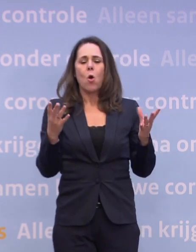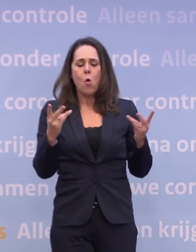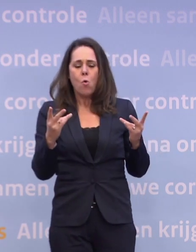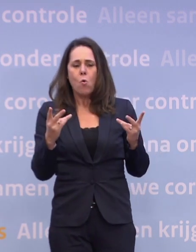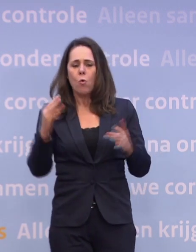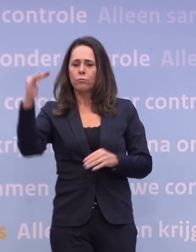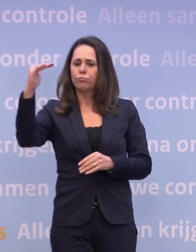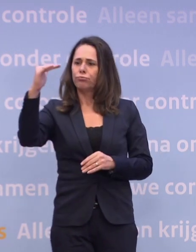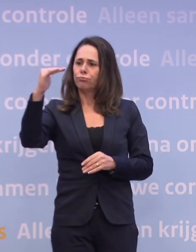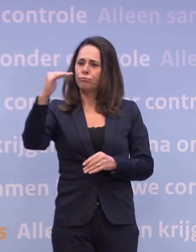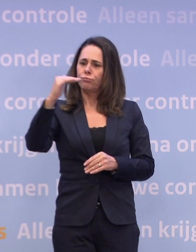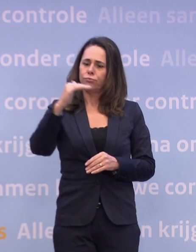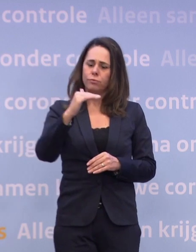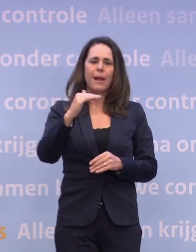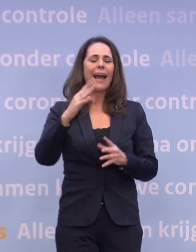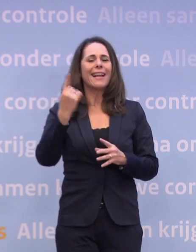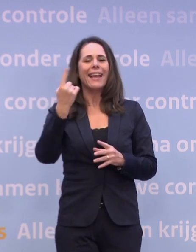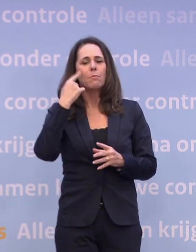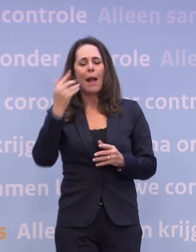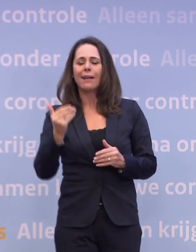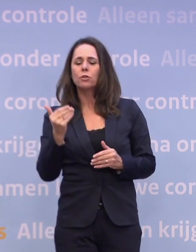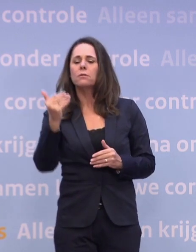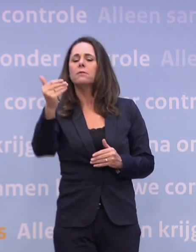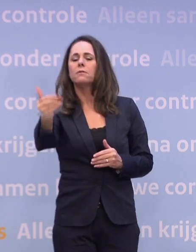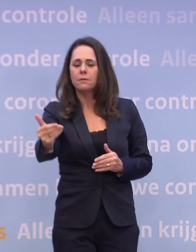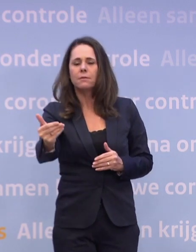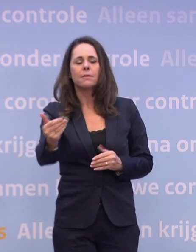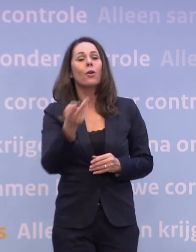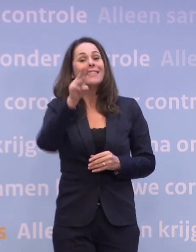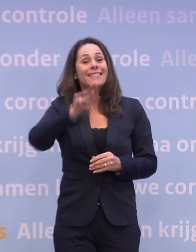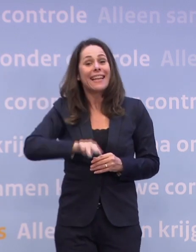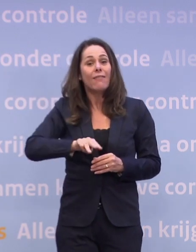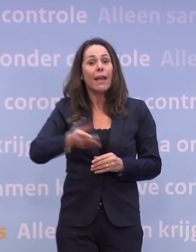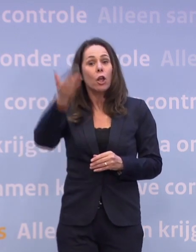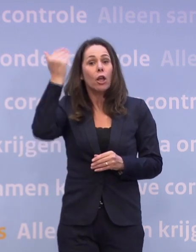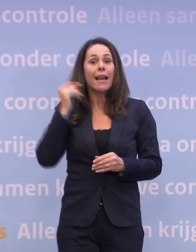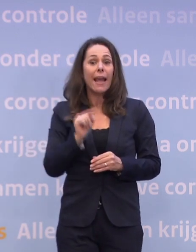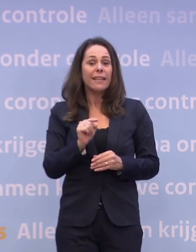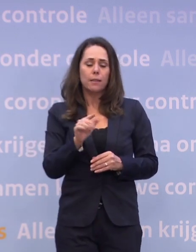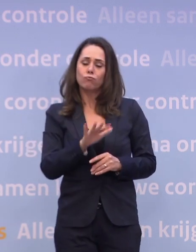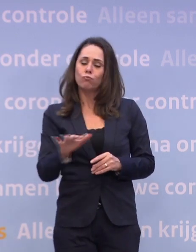...zijn we een maand opgeschoven ten opzichte van drie weken geleden. Waar drie weken geleden het scenario nog reëel was dat we per half december...